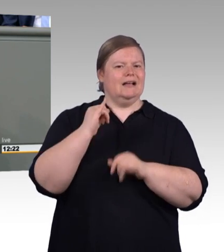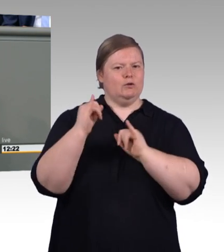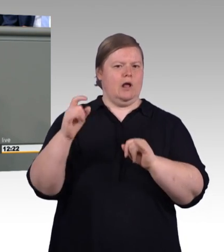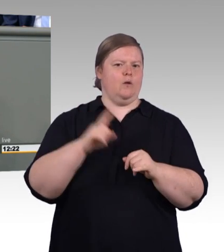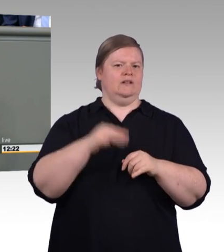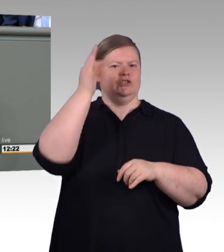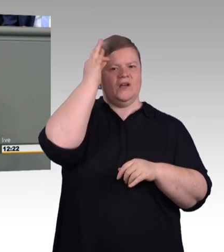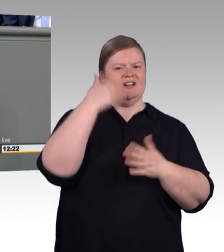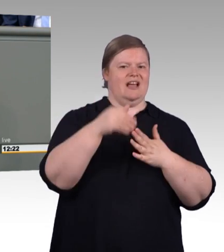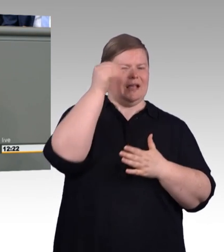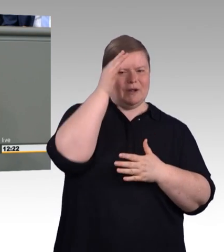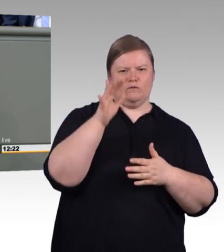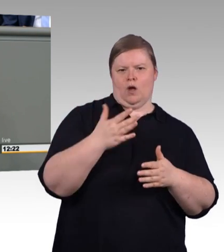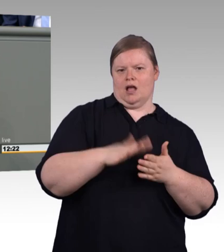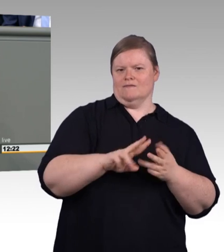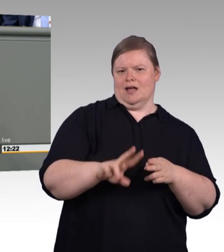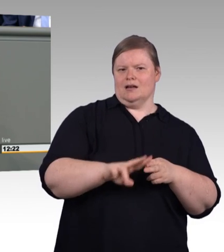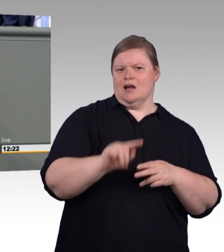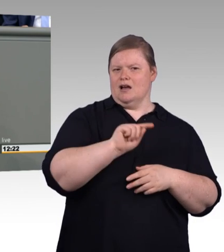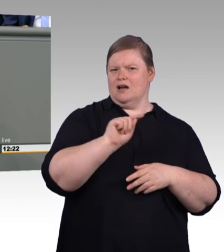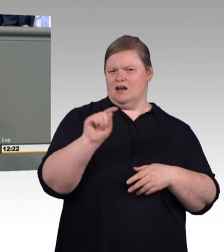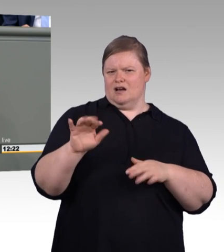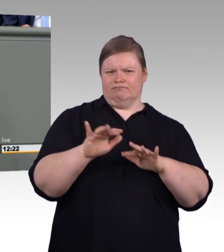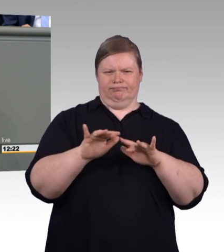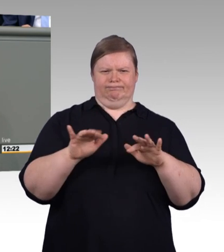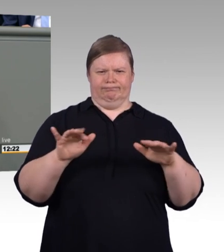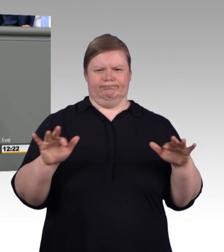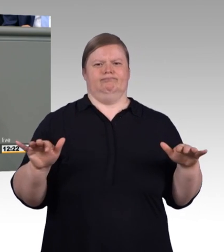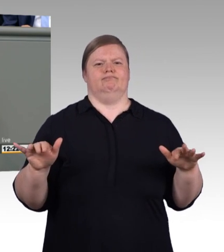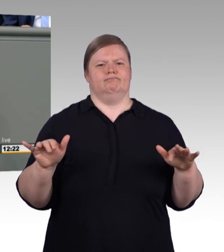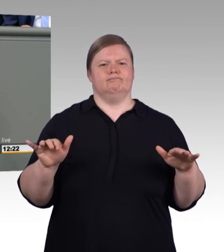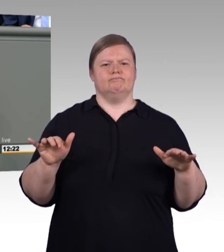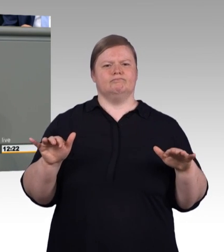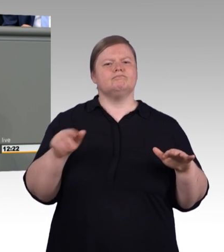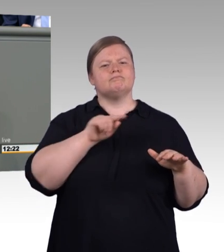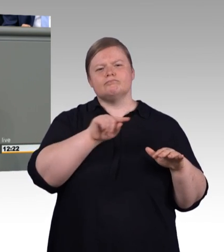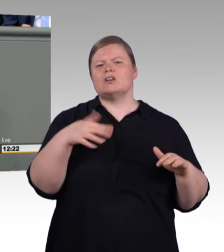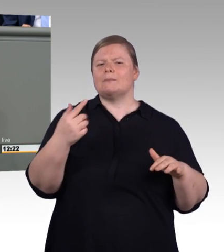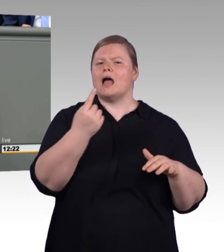Und wir brauchen einen massiven Ausbau von Handwerkslehrstühlen. Wissen Sie, dass es gerade nochmal eine